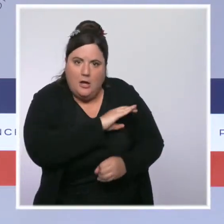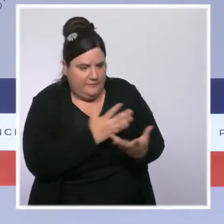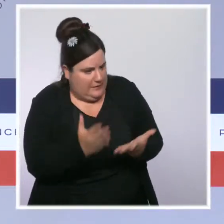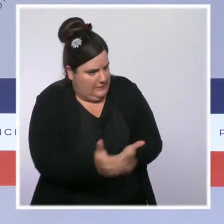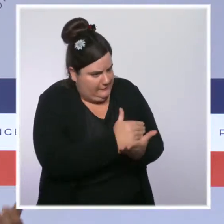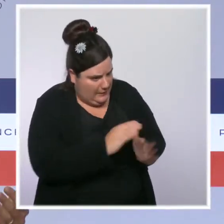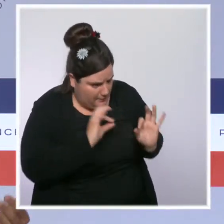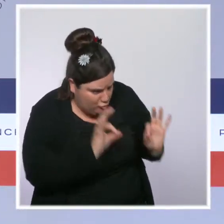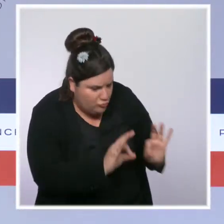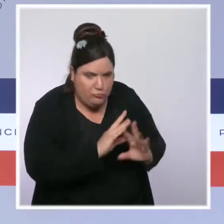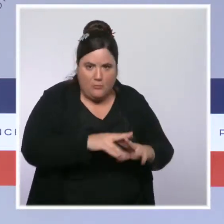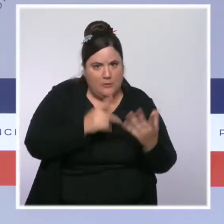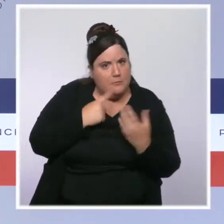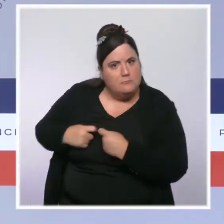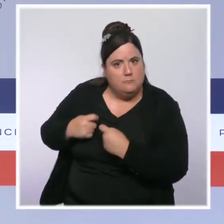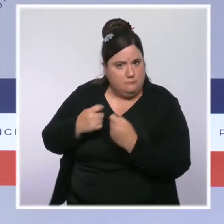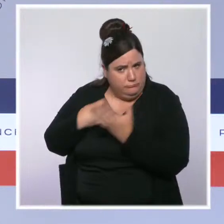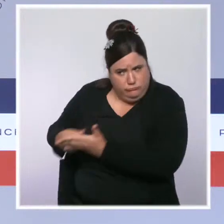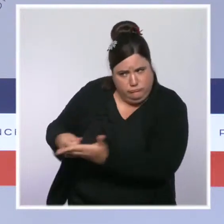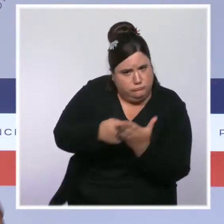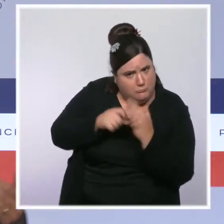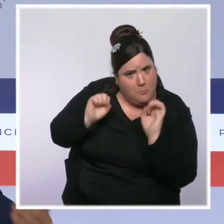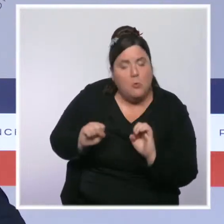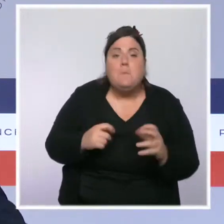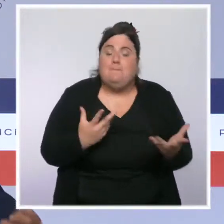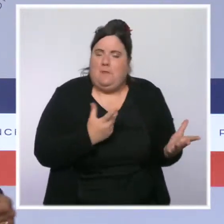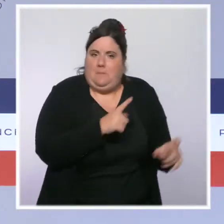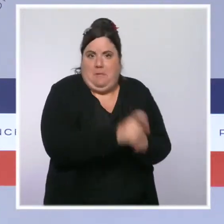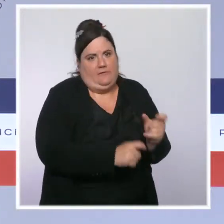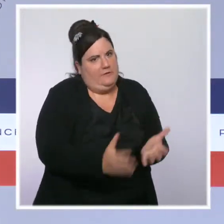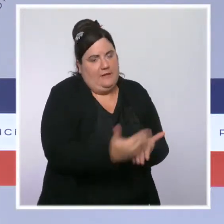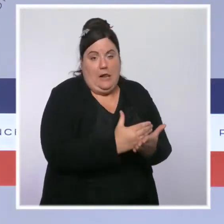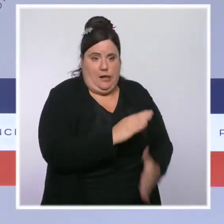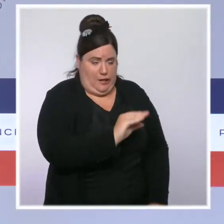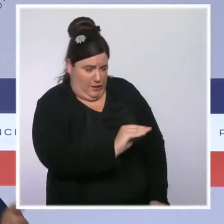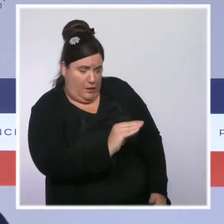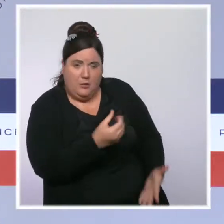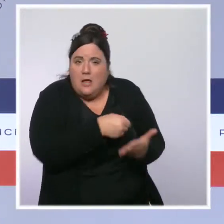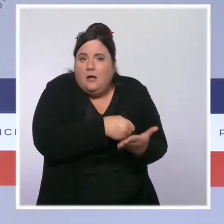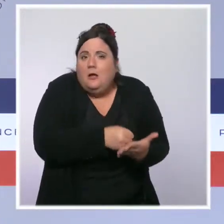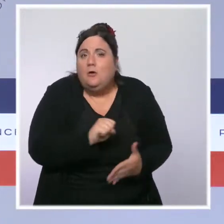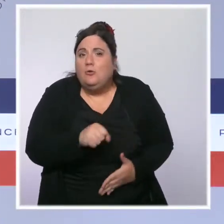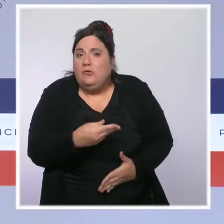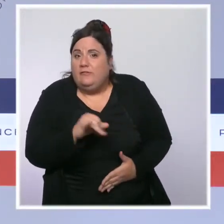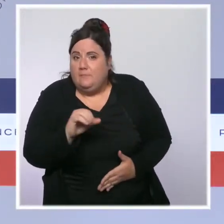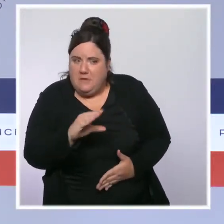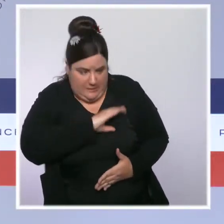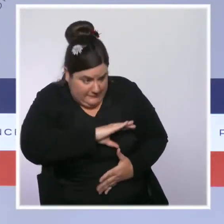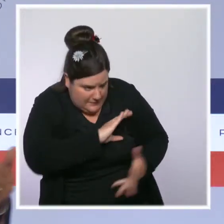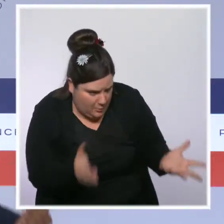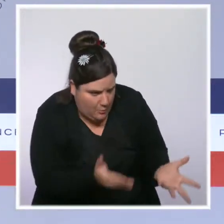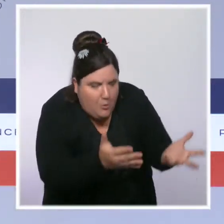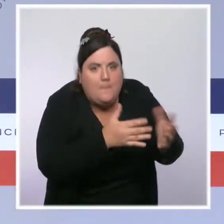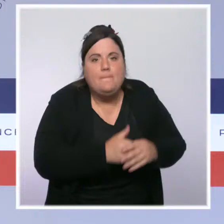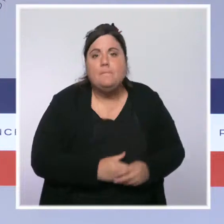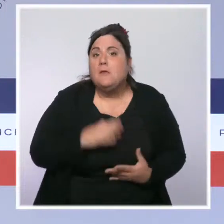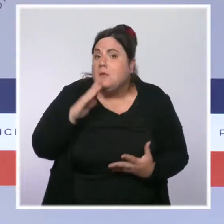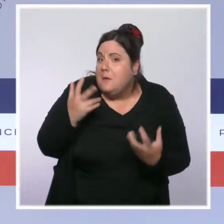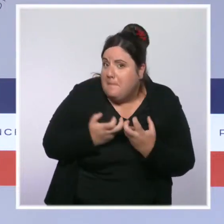ceux qui sont au SMIC. Nous avons augmenté la prime d'activité pour des millions de Français. Nous avons défiscalisé les heures supplémentaires.